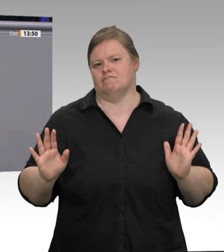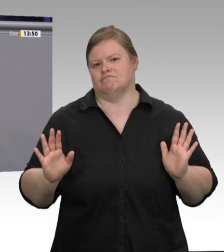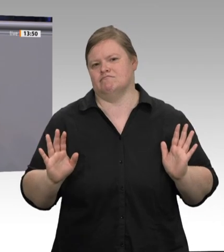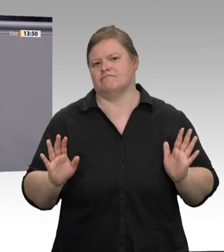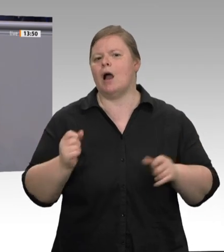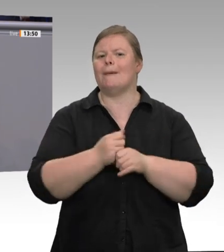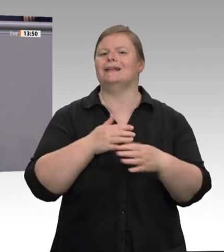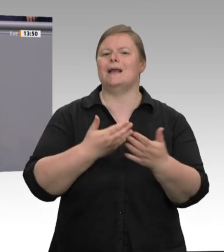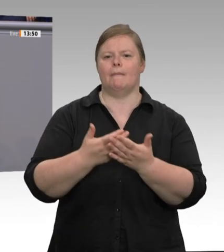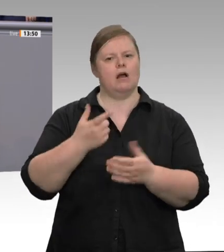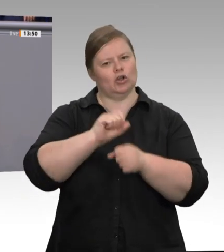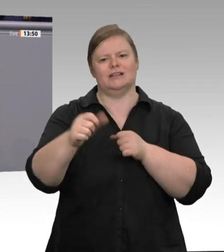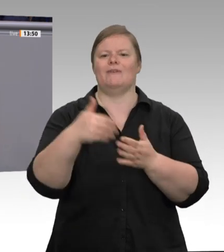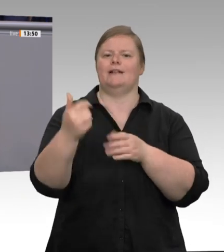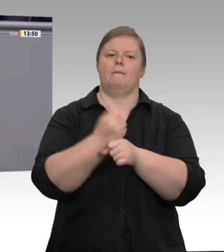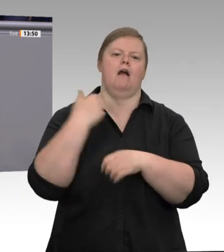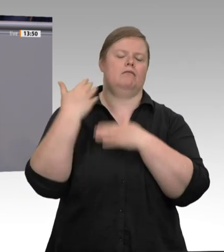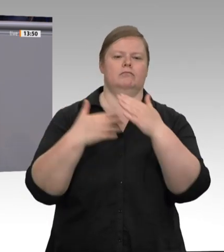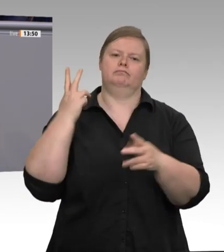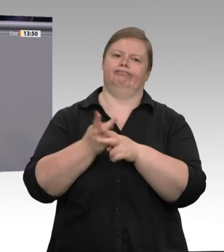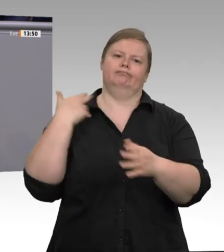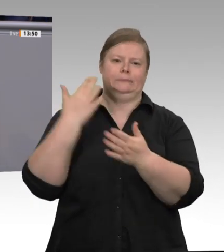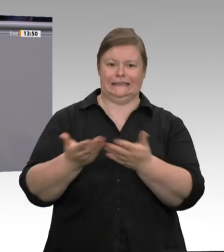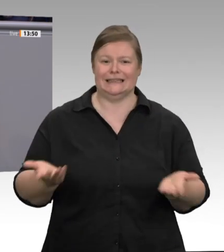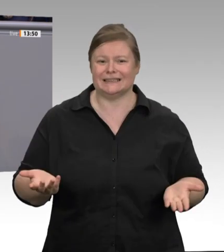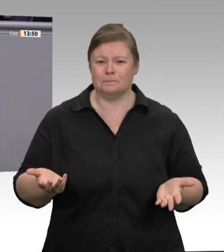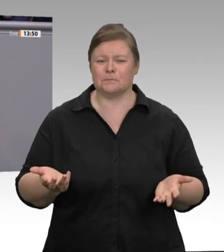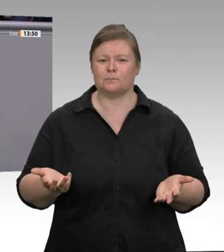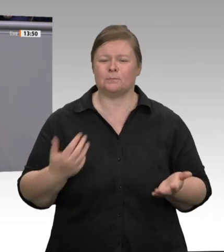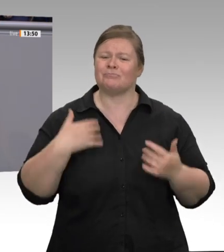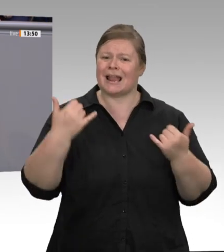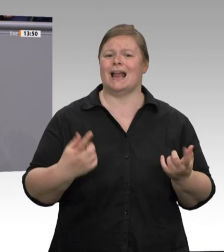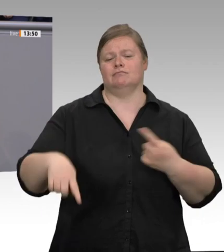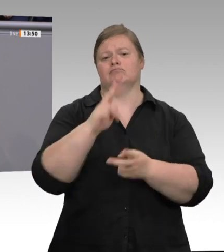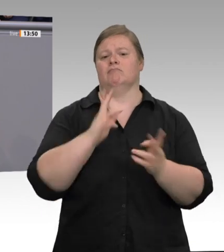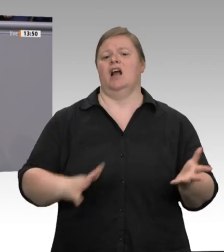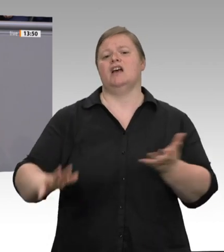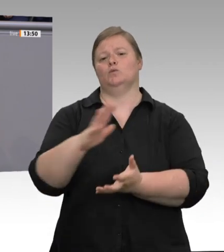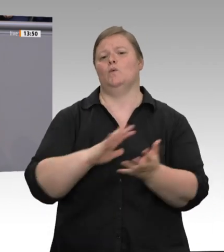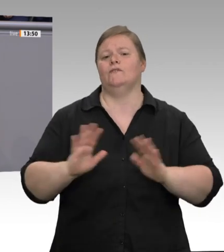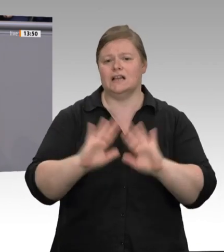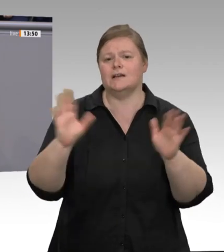sie alle heißen. Meine Damen und Herren, ich behaupte: Durch konsequentes Handeln